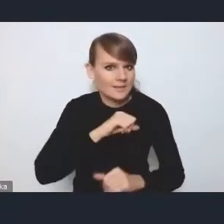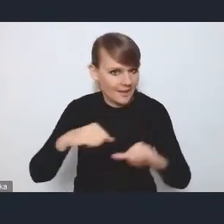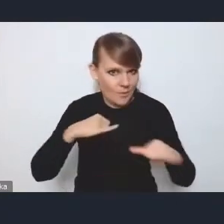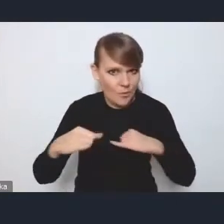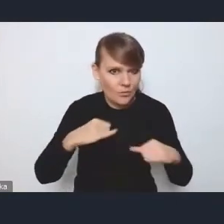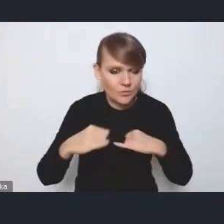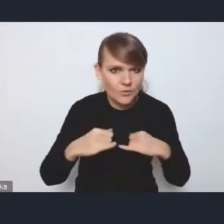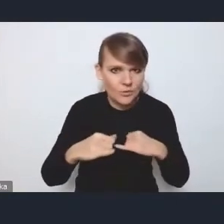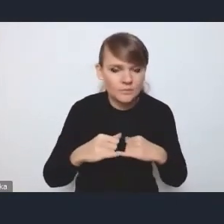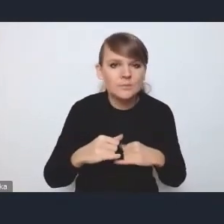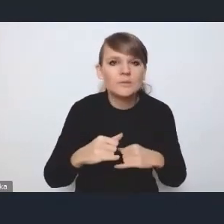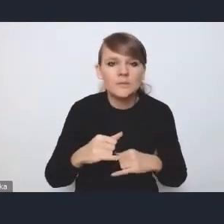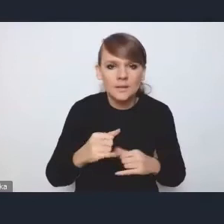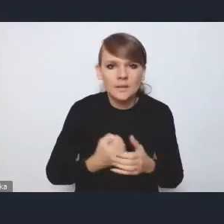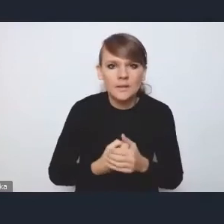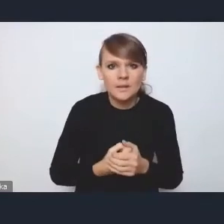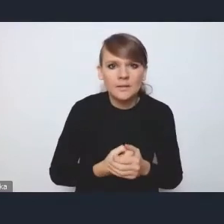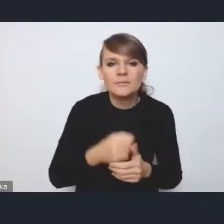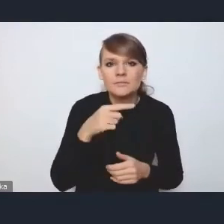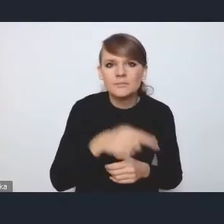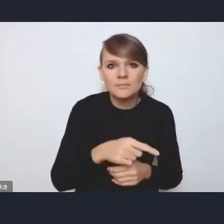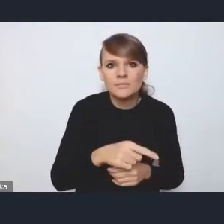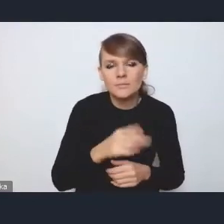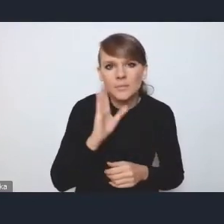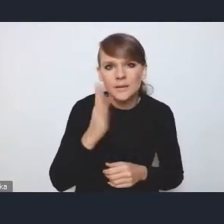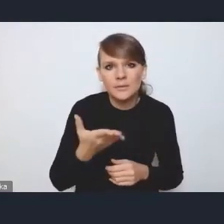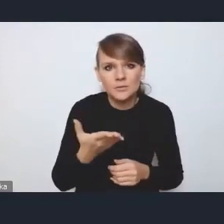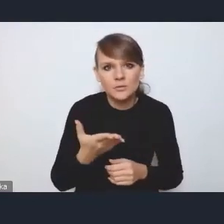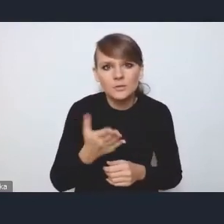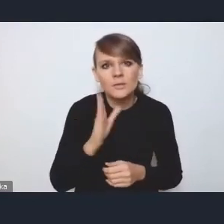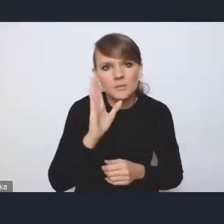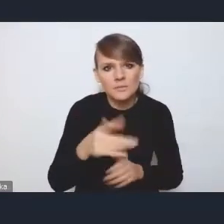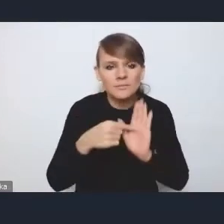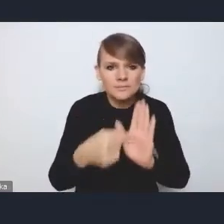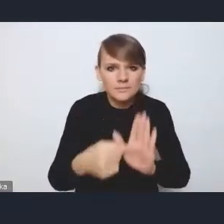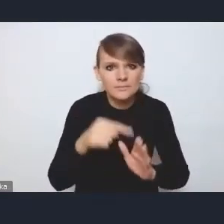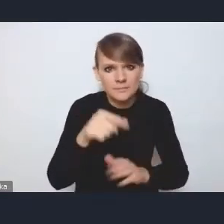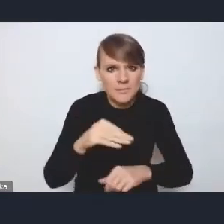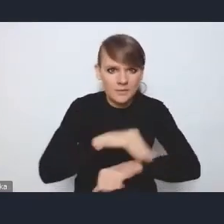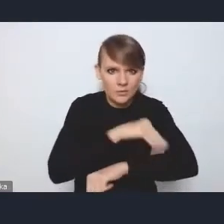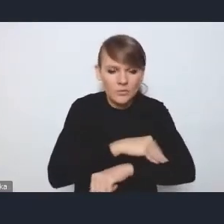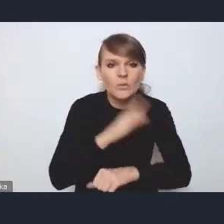który będzie wskazywał taką też metodykę i będzie takim poradnikiem,